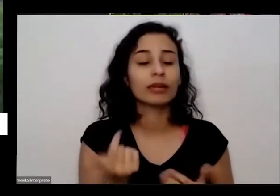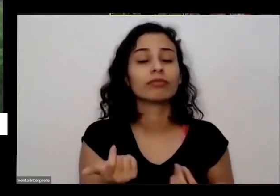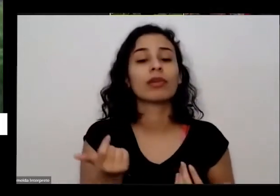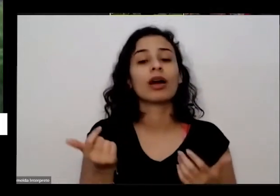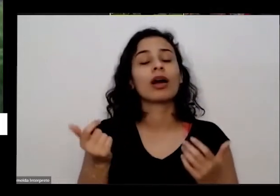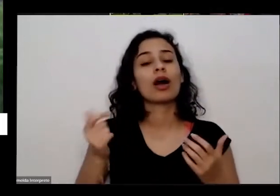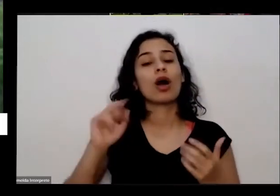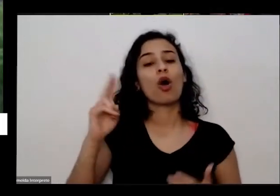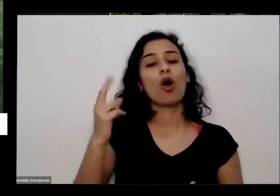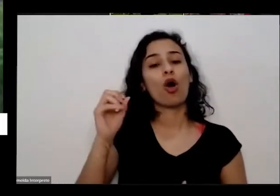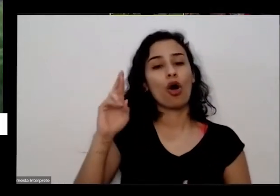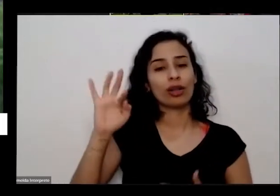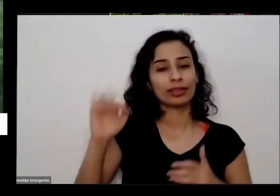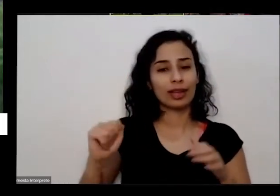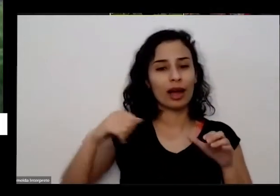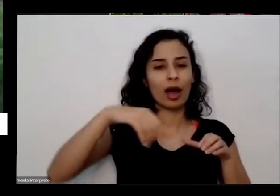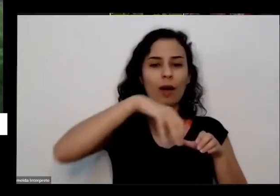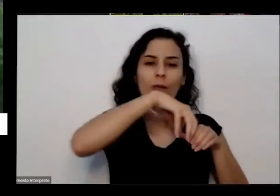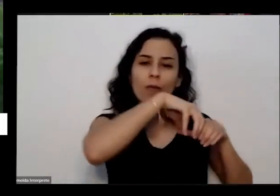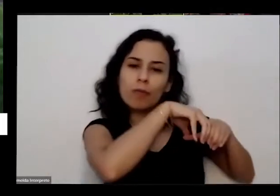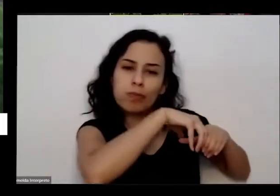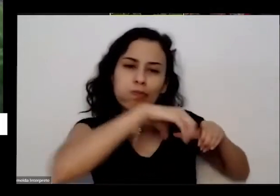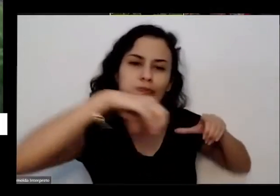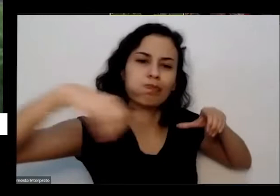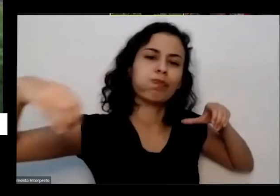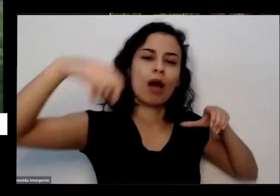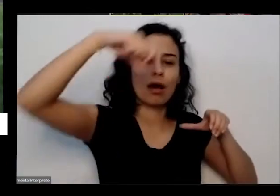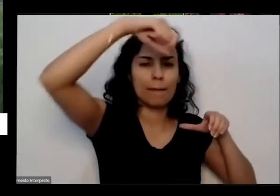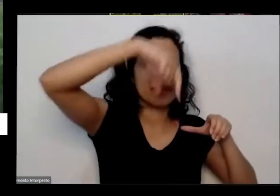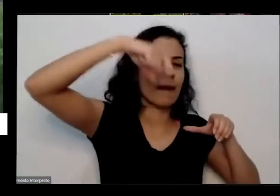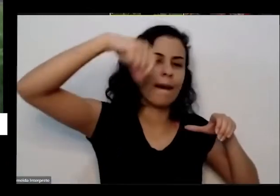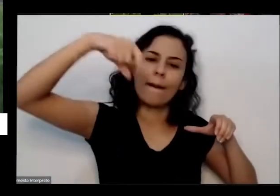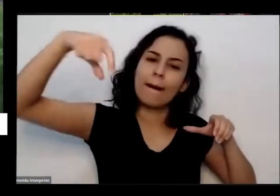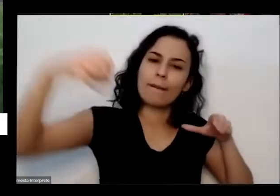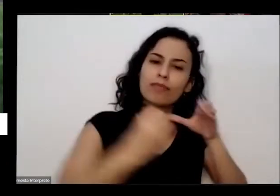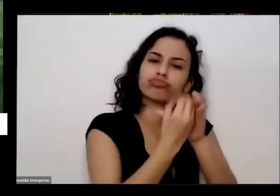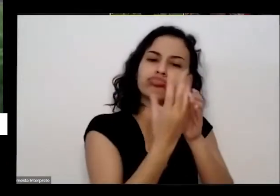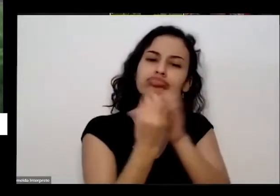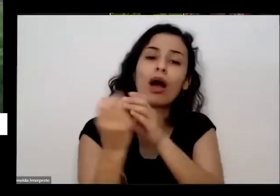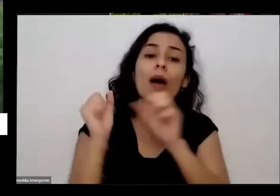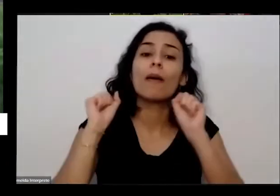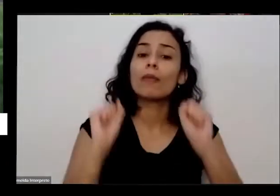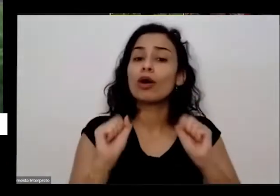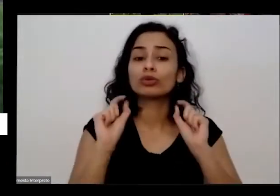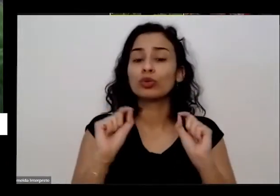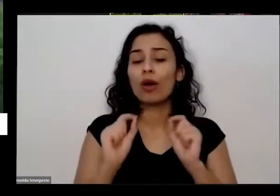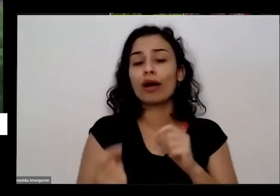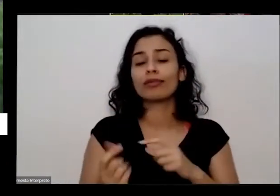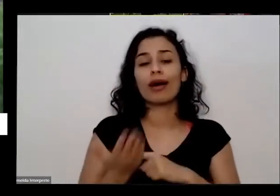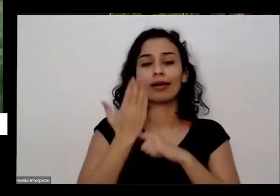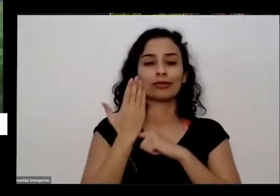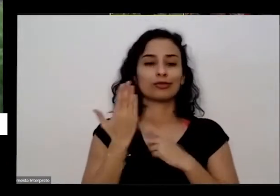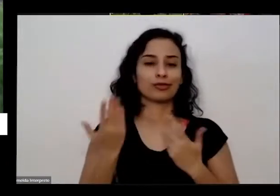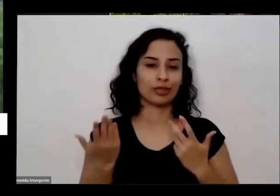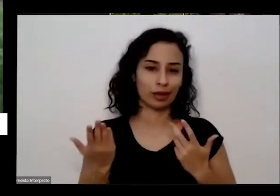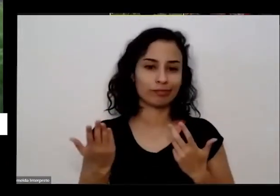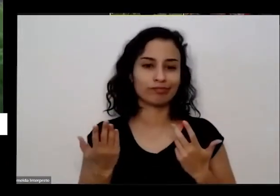mobilizar ela tem esse poder nessa que ela remete a gente de volta essa nossa esse nosso contrato